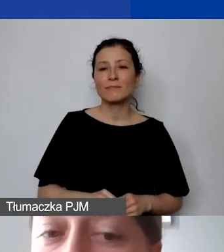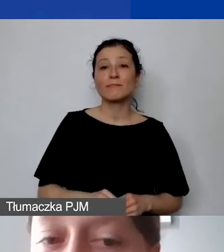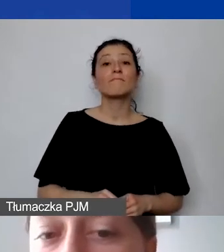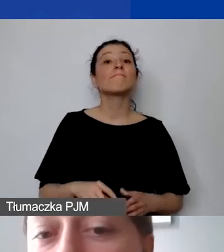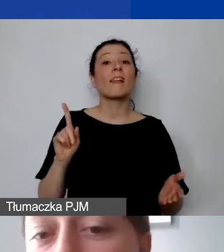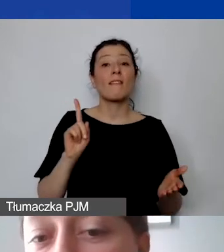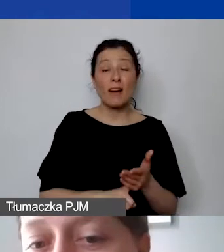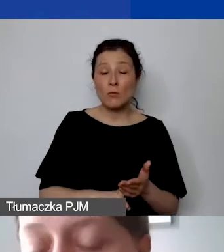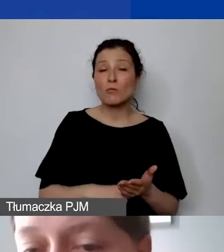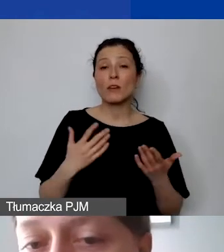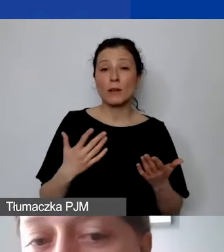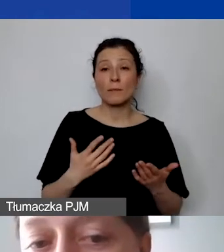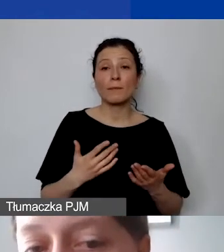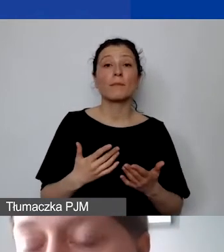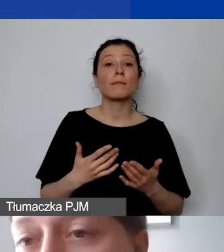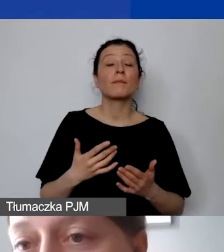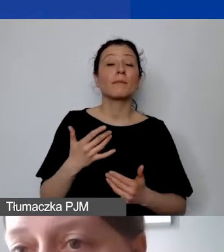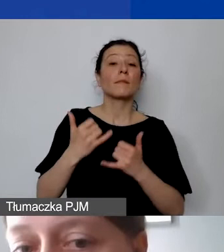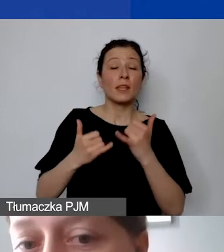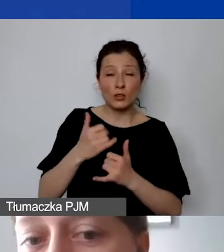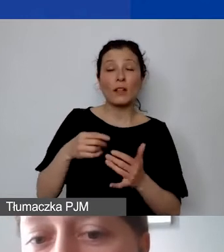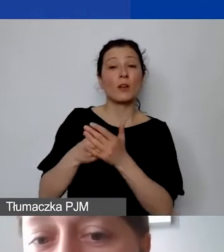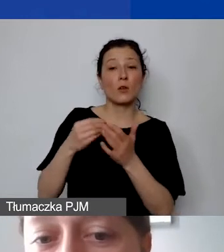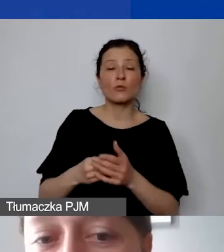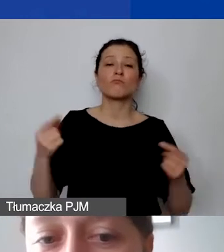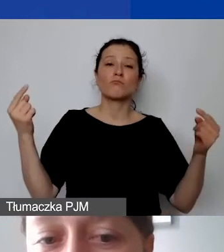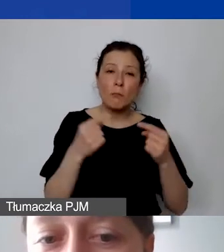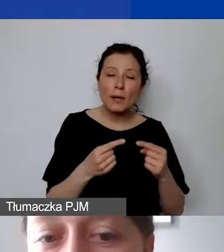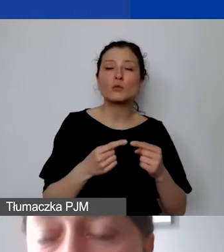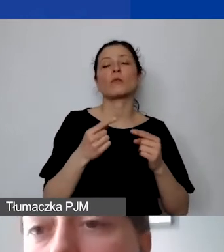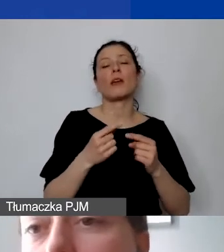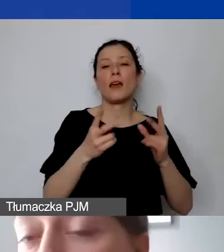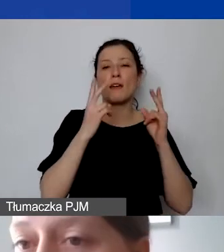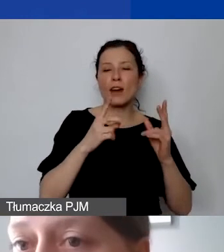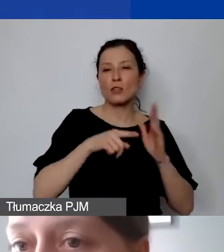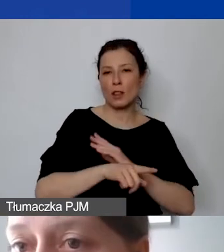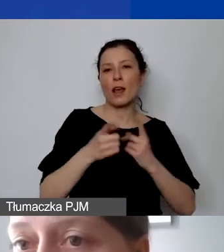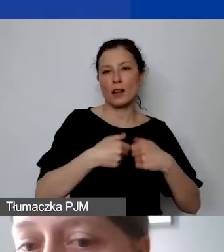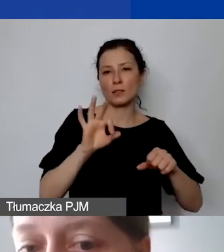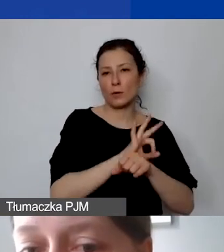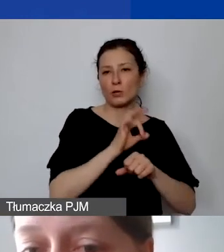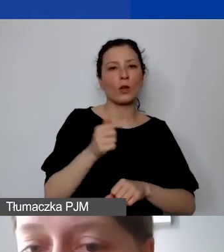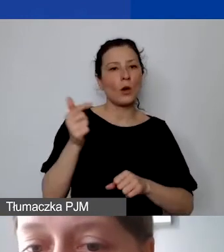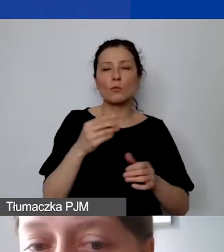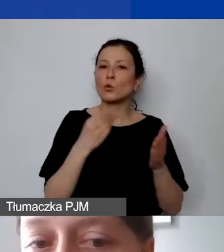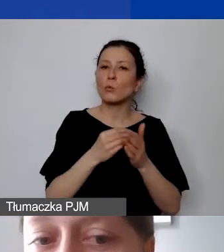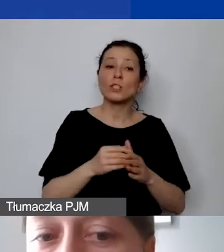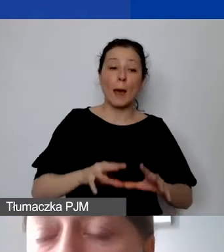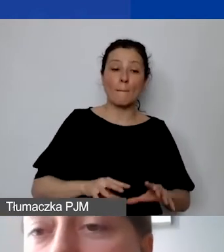że będzie on stanowił integralny, niezbędny element realizacji projektu. Musi być zakupiony na wczesnym etapie realizacji